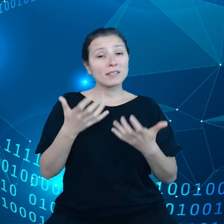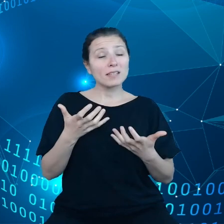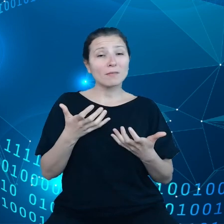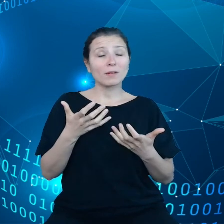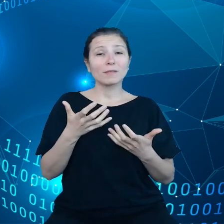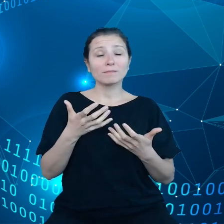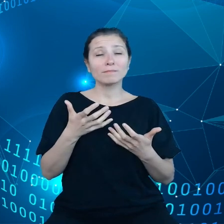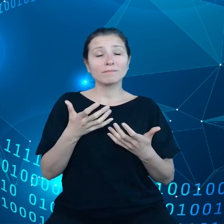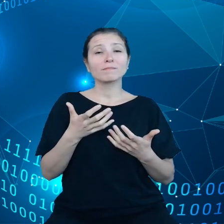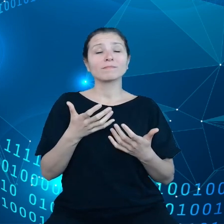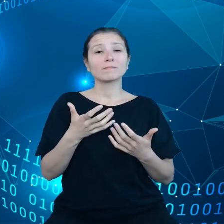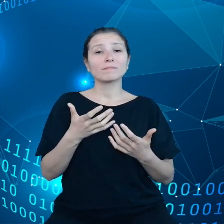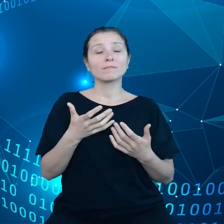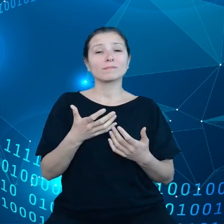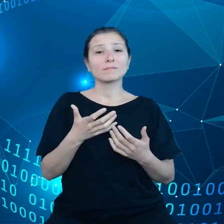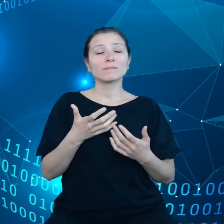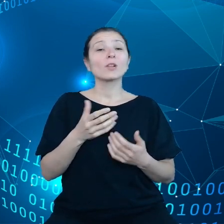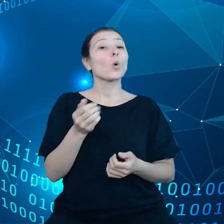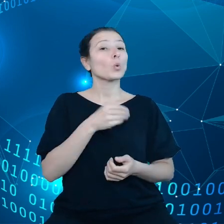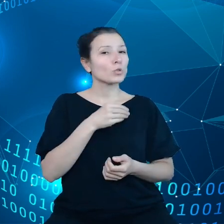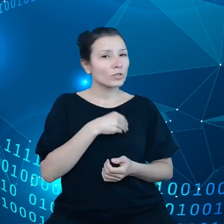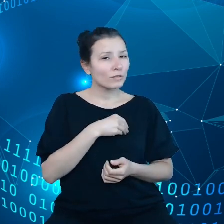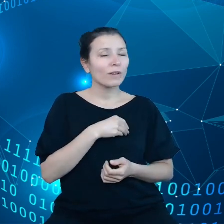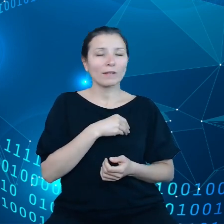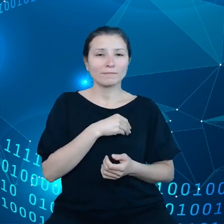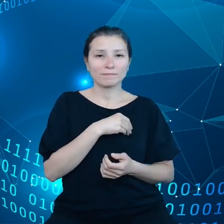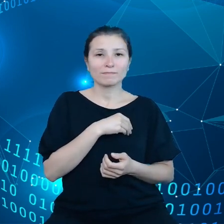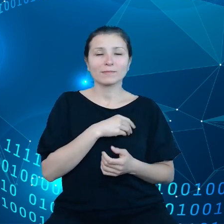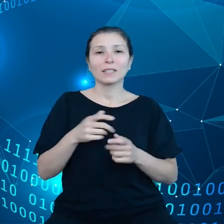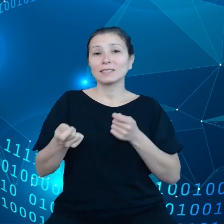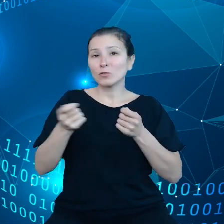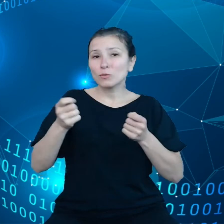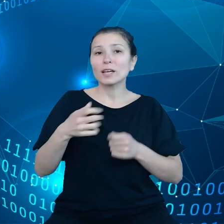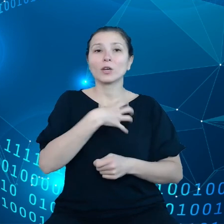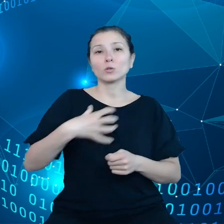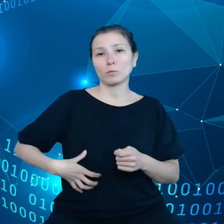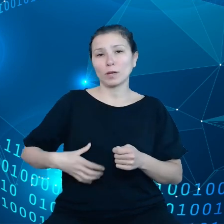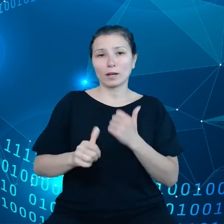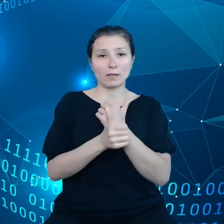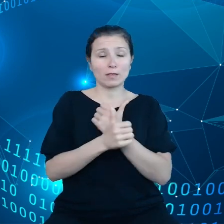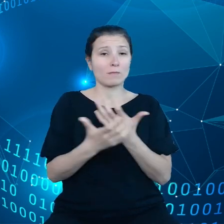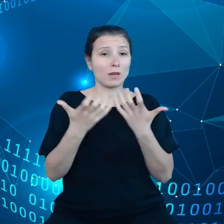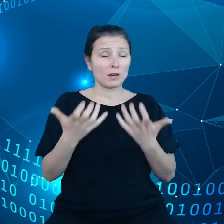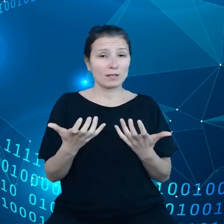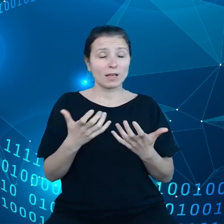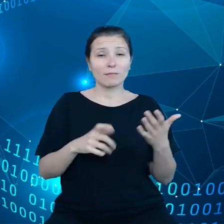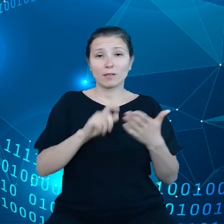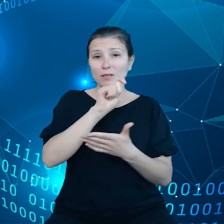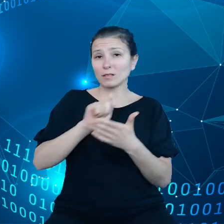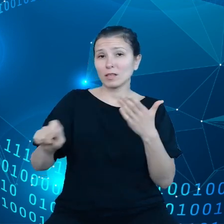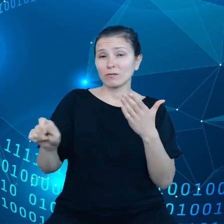chodzi o gospodarkę danymi, chcemy usunąć dysproporcje